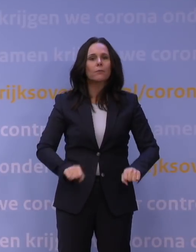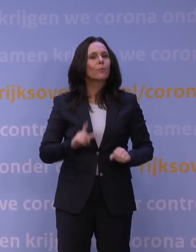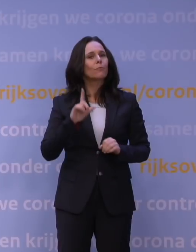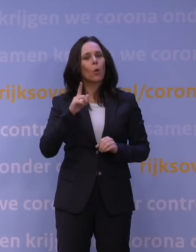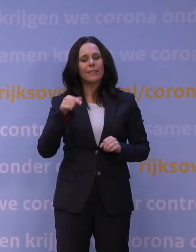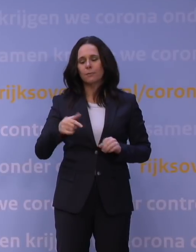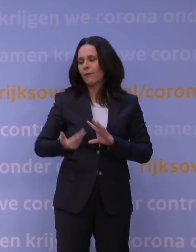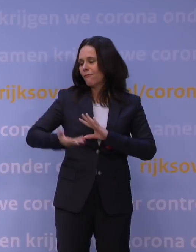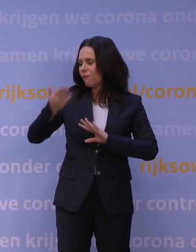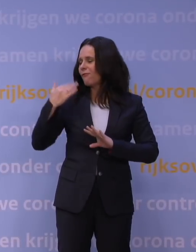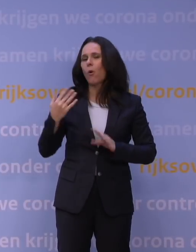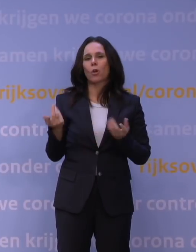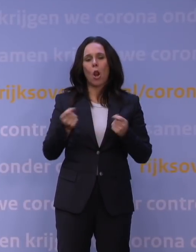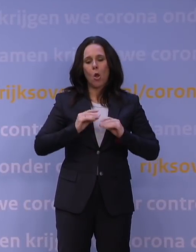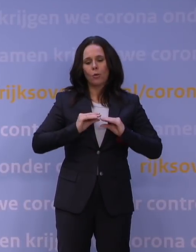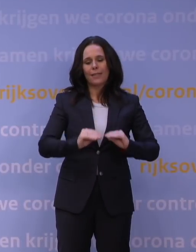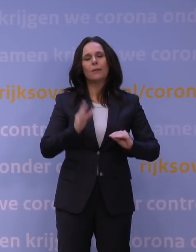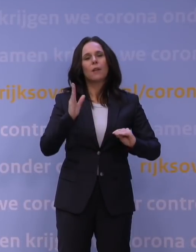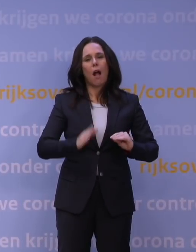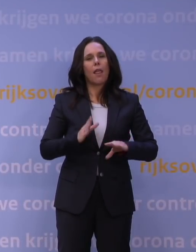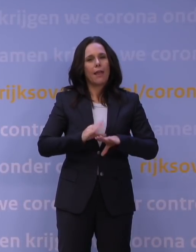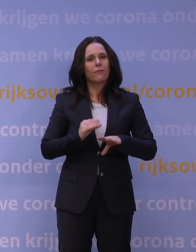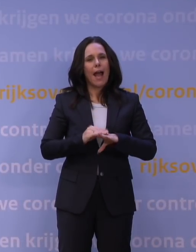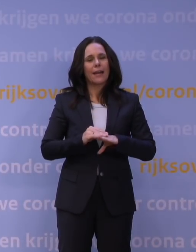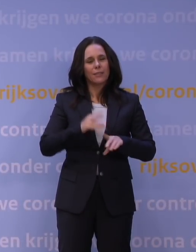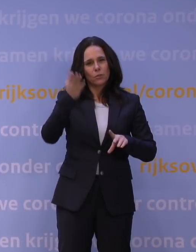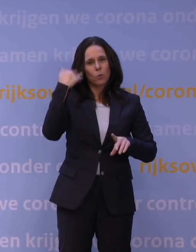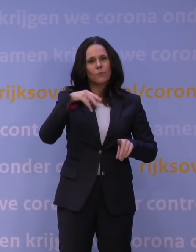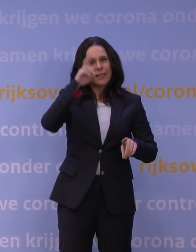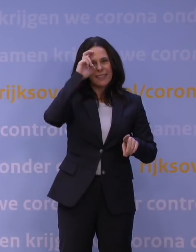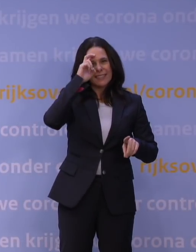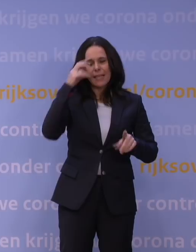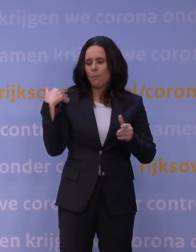de vorige lockdown van december tot later ook in dit jaar.